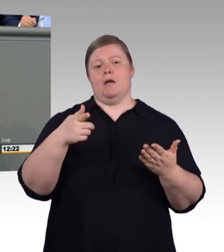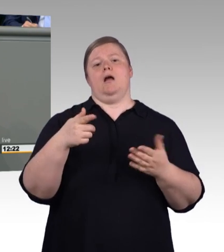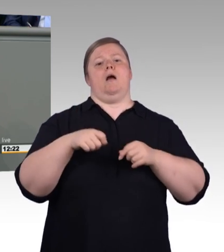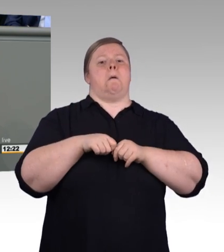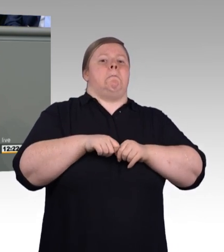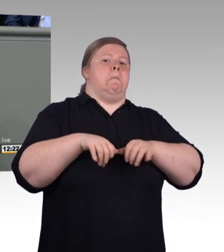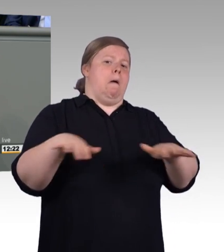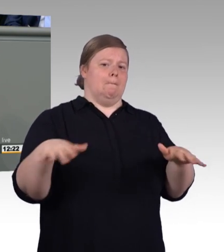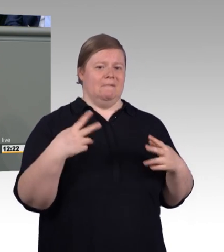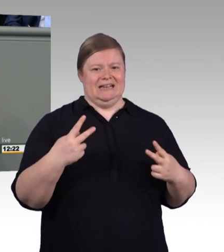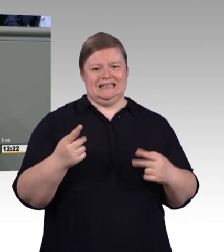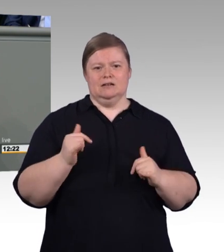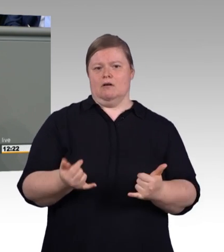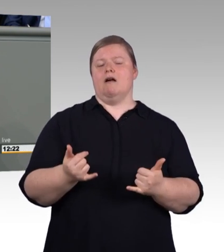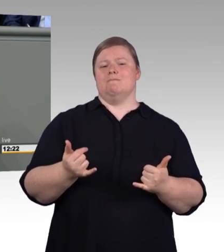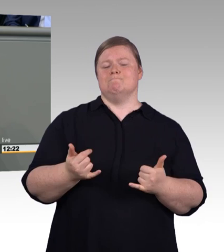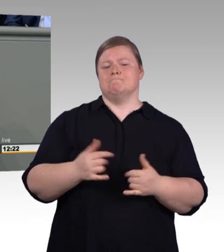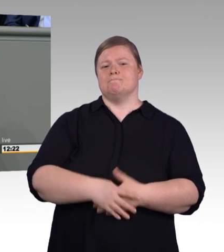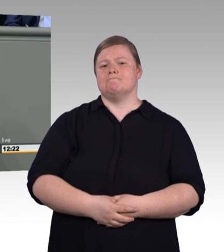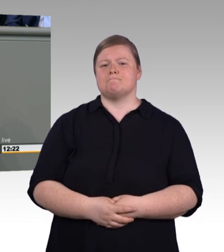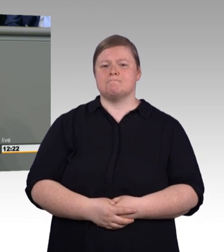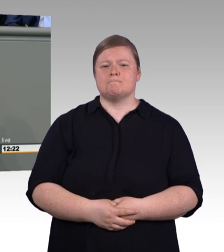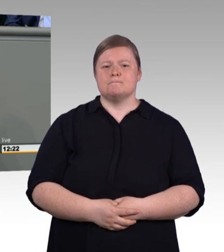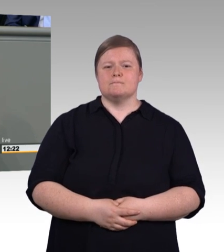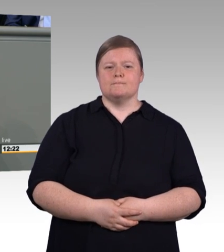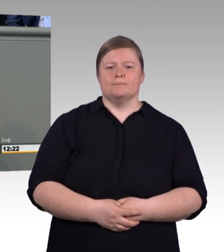Meine Damen und Herren, Akademiker haben in Deutschland